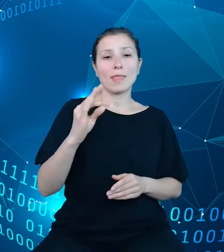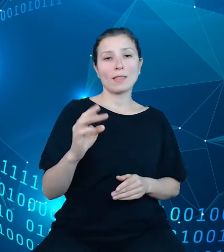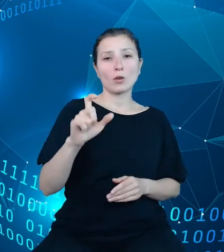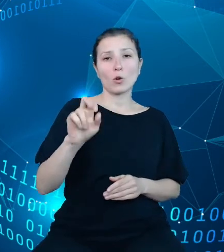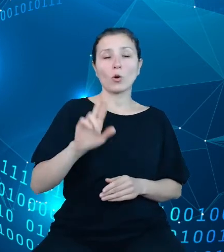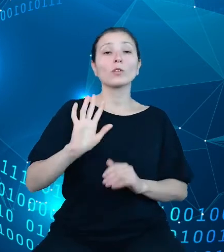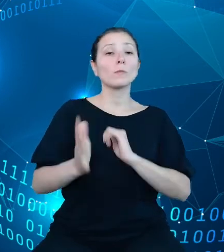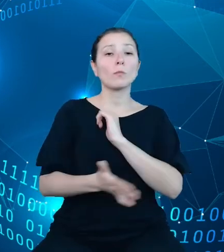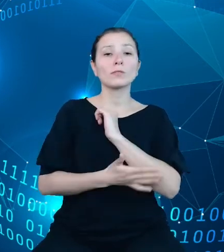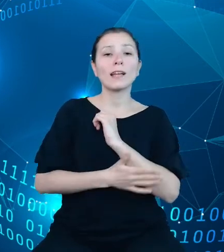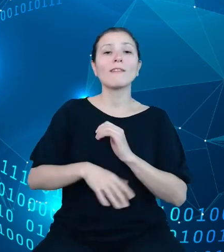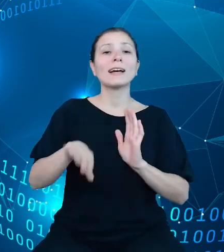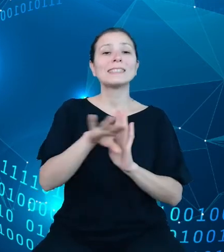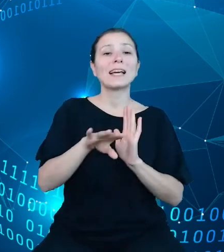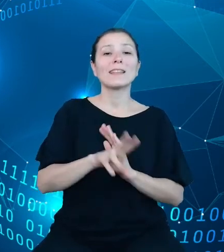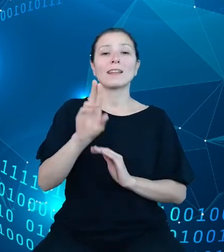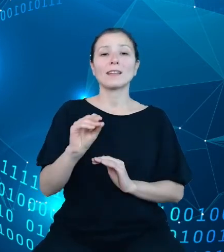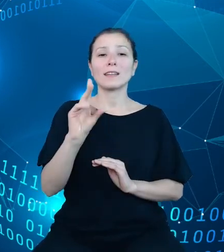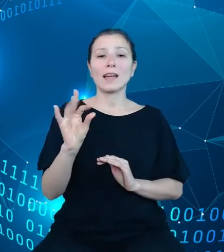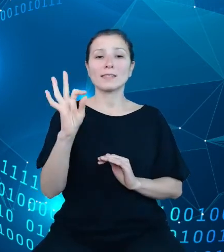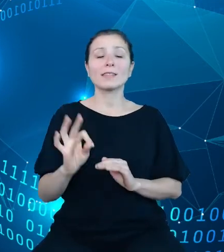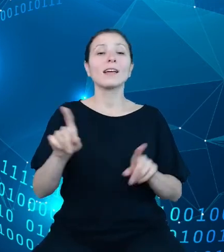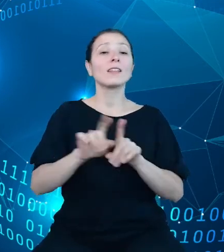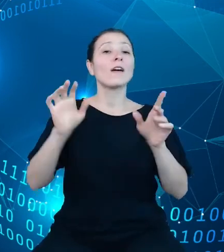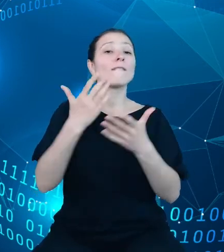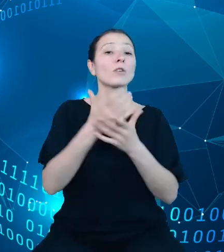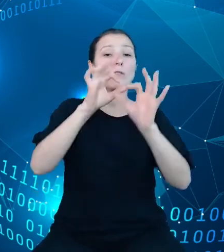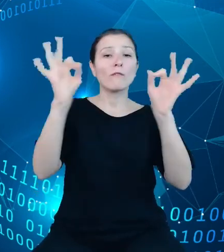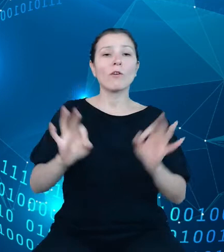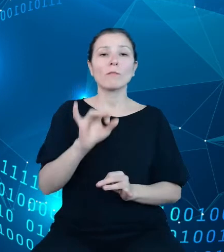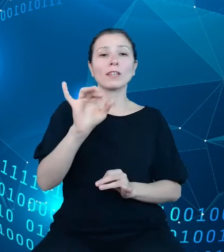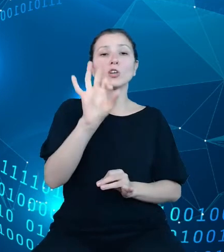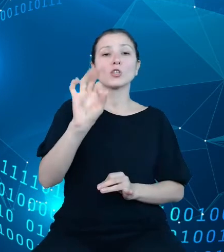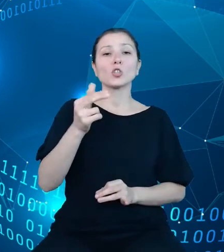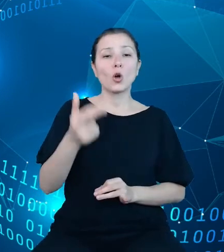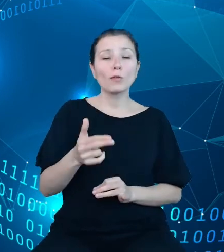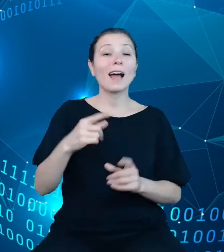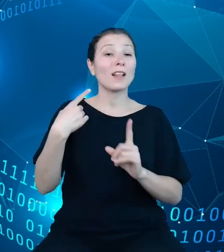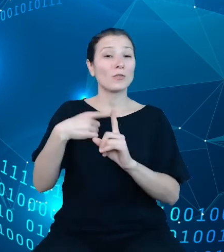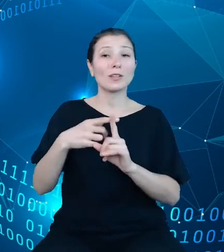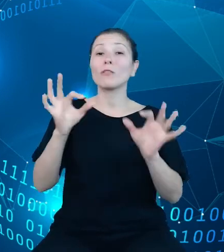preferencyjnie wykorzystuje się format JSON, ale dodatkowym zaimplementowanym formatem będzie także CSV. Przy tworzeniu dokumentacji API został